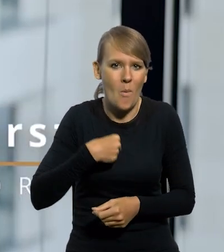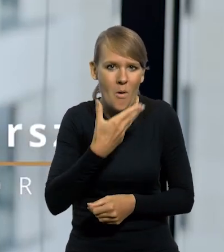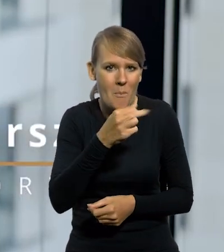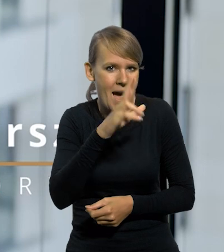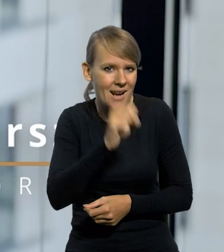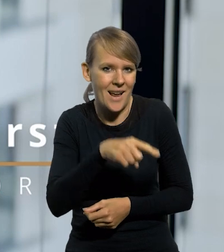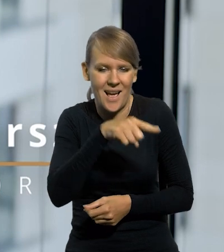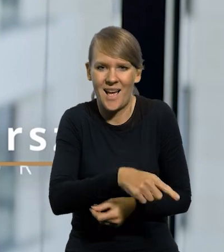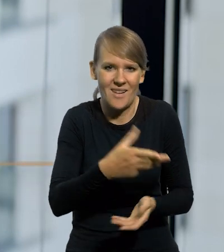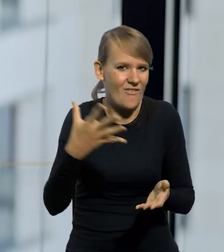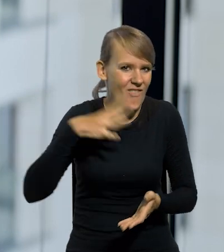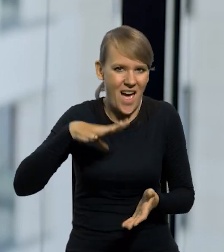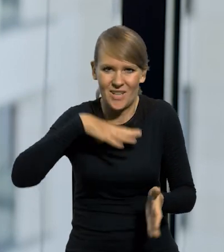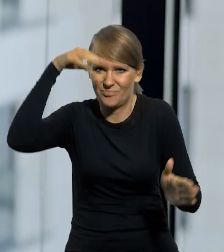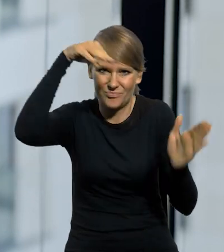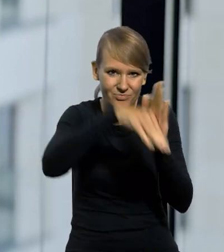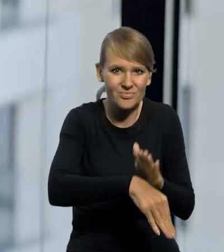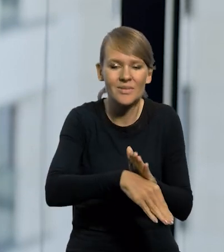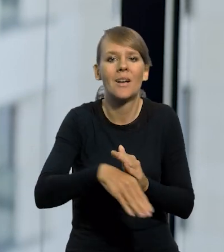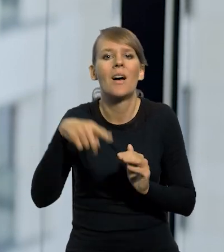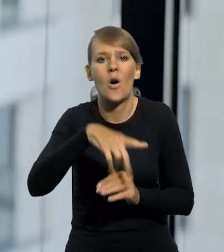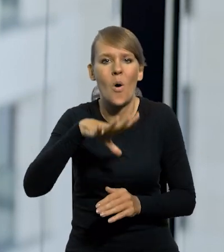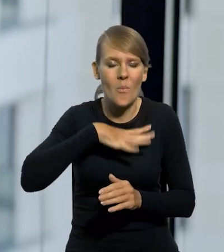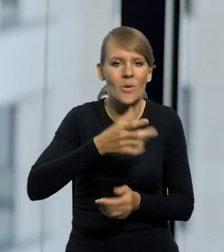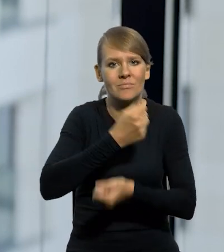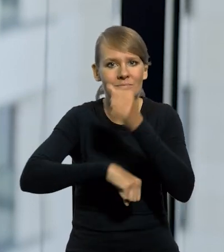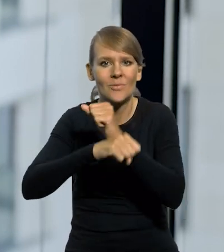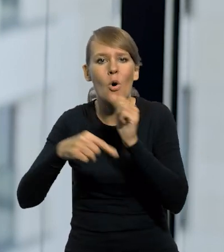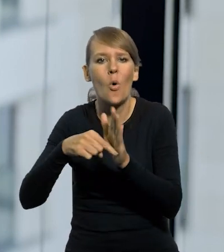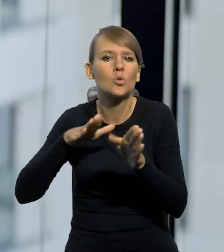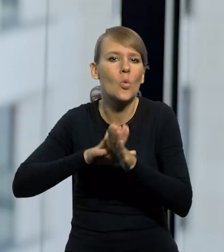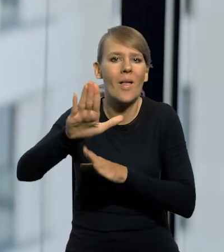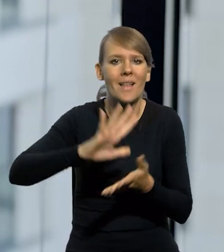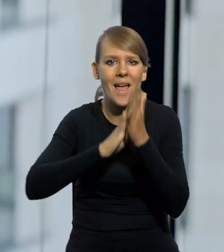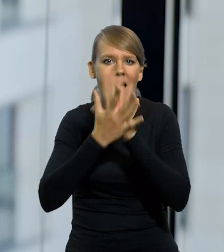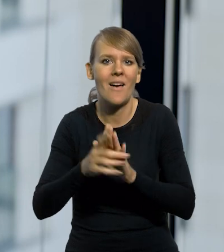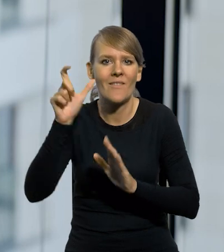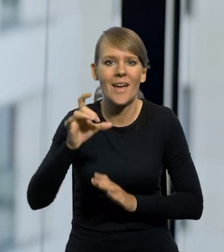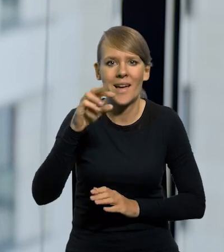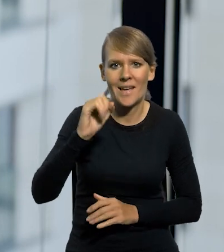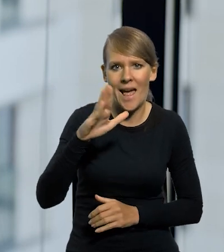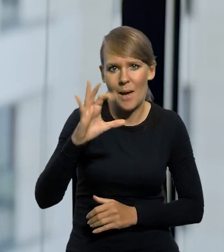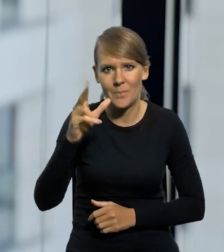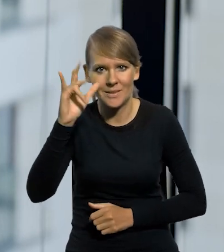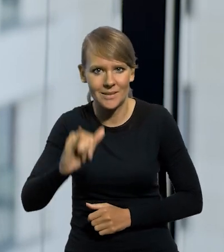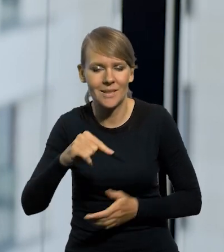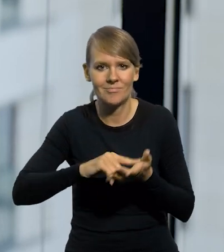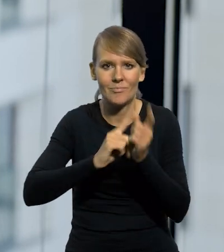już bez żadnej wartości została zastąpiona w czasie słynnej reformy Władysława Grabskiego przez polskiego złotego.